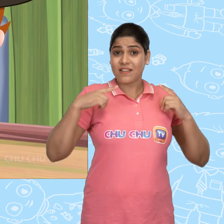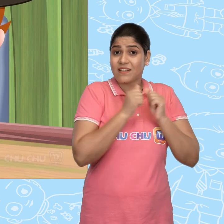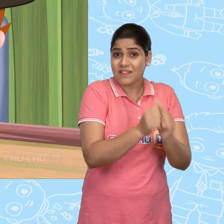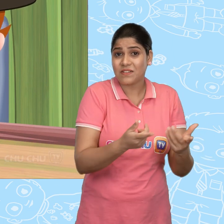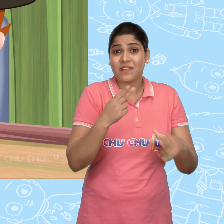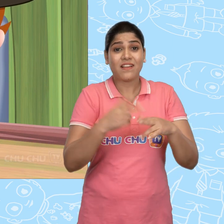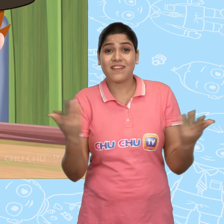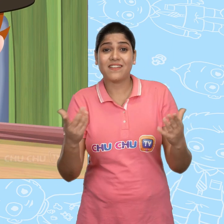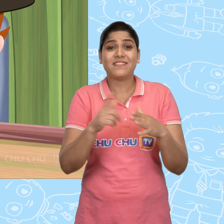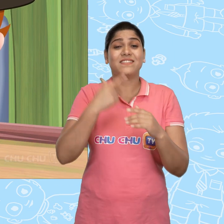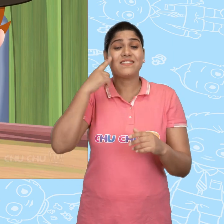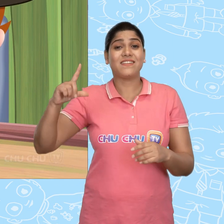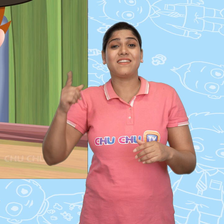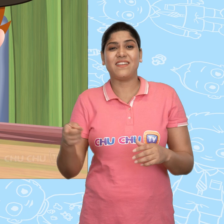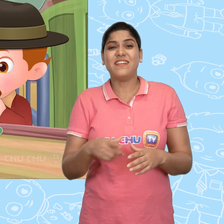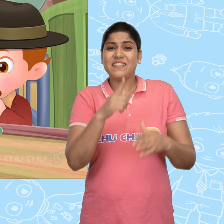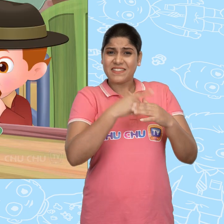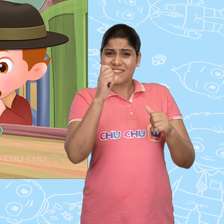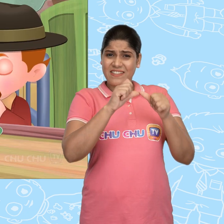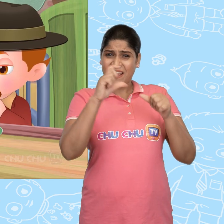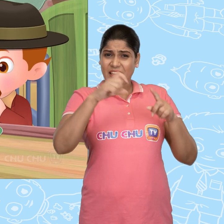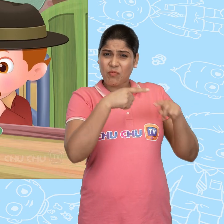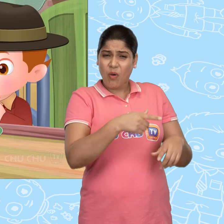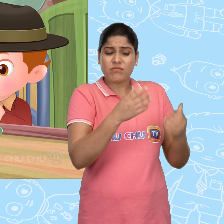वो अपनी बहन के साथ रहता था, जिसका नाम था Jill